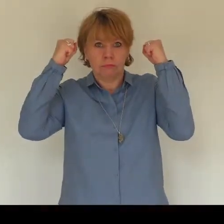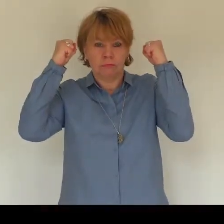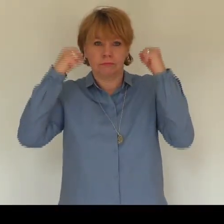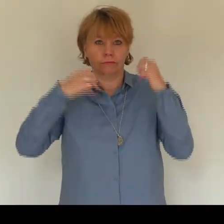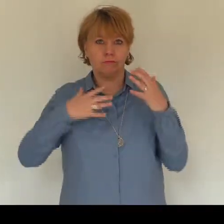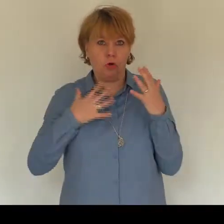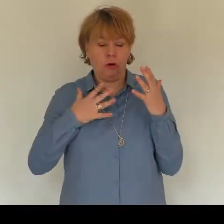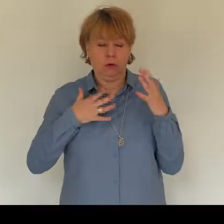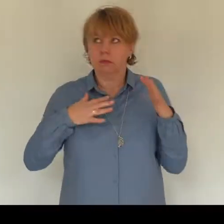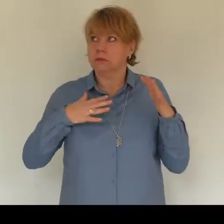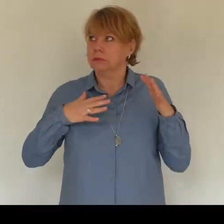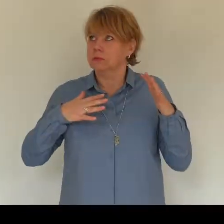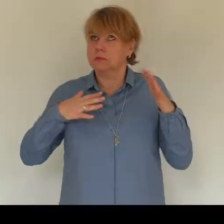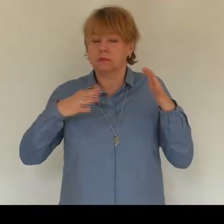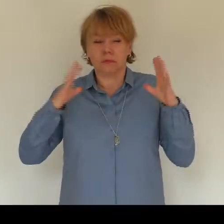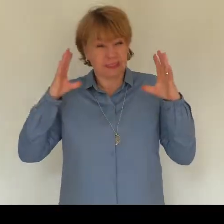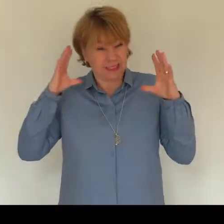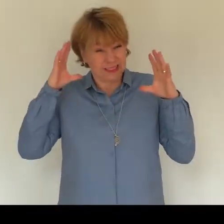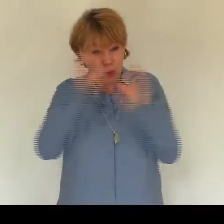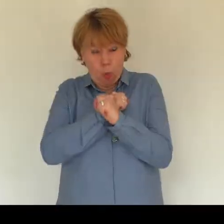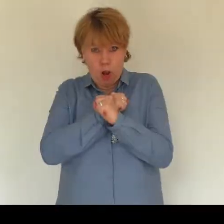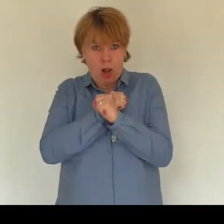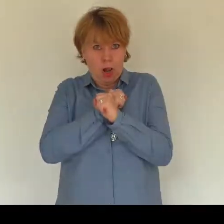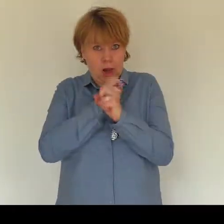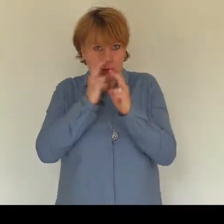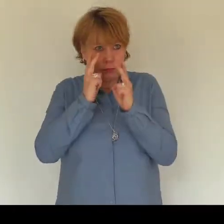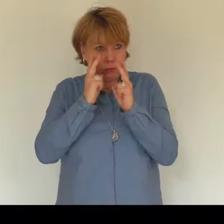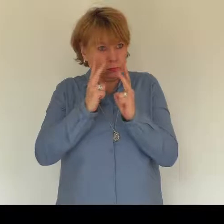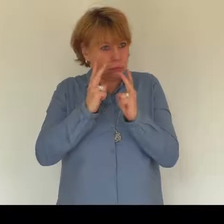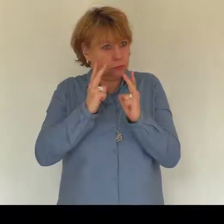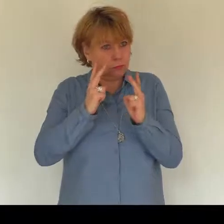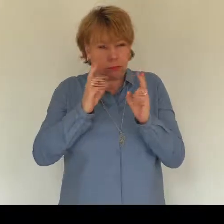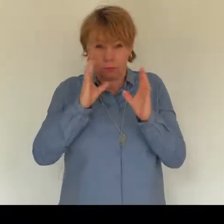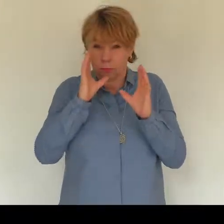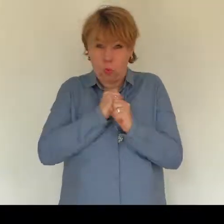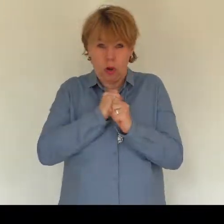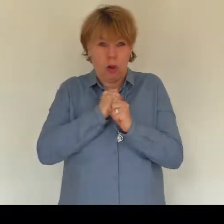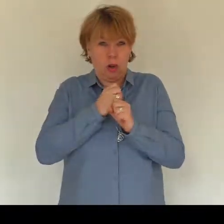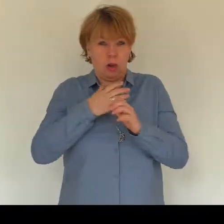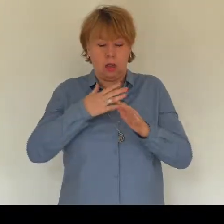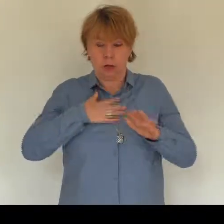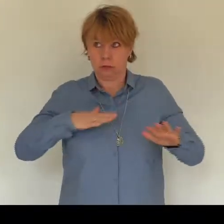ausgemacht nach dem Toilettengang. Im stockdunkeln Bad war es als läge ich im